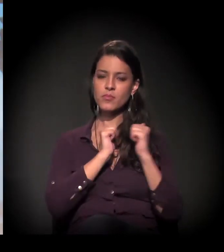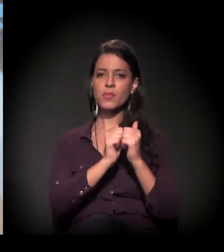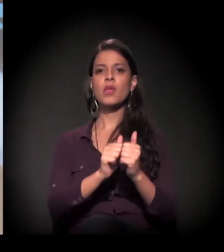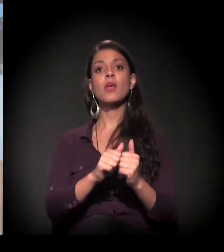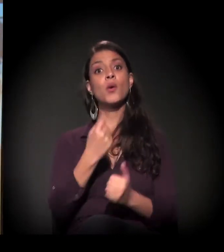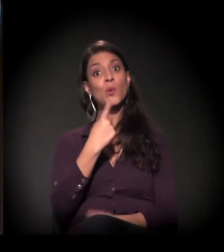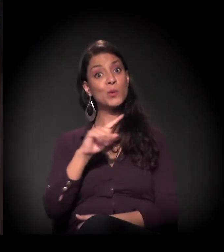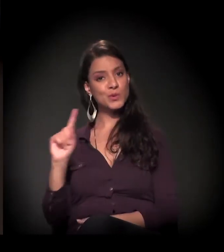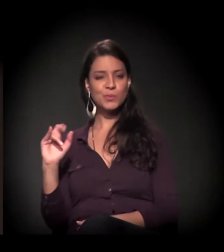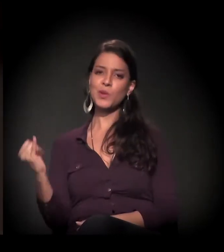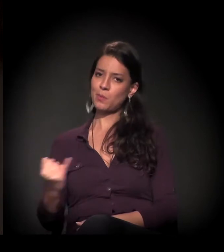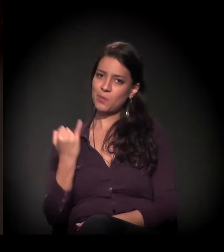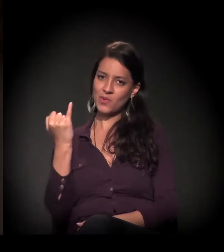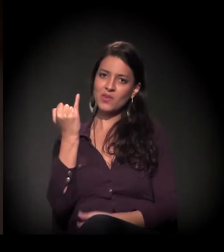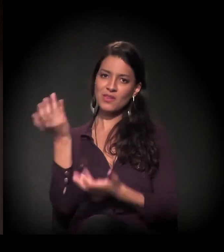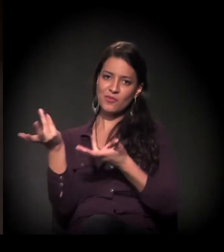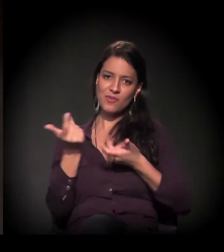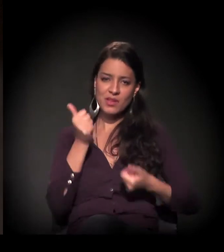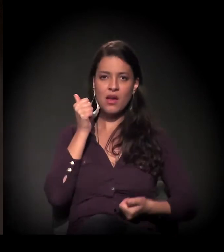E, por último, mas não menos importante,